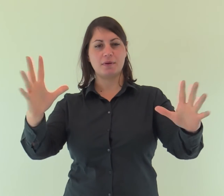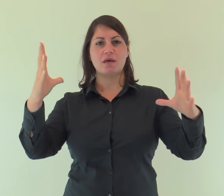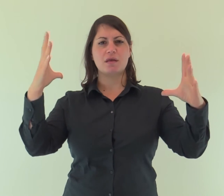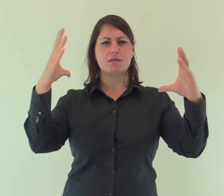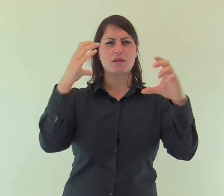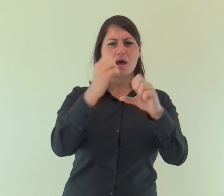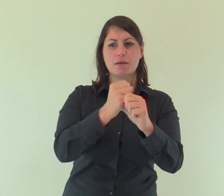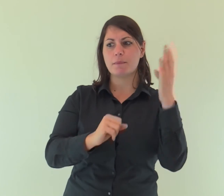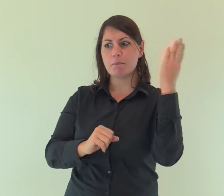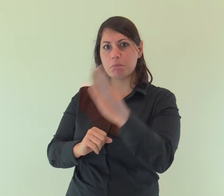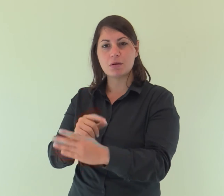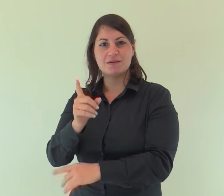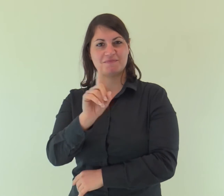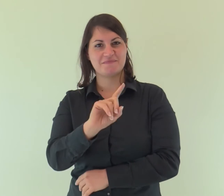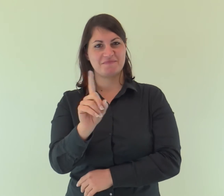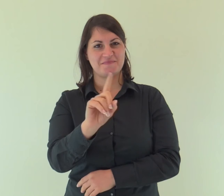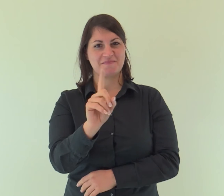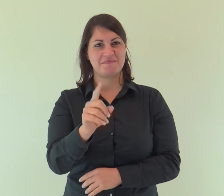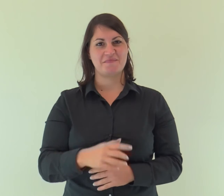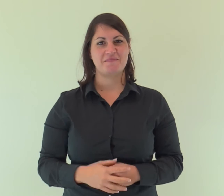e le tenebre non l'hanno vinta.